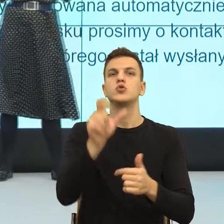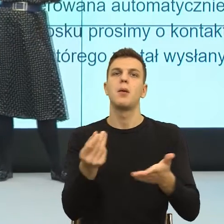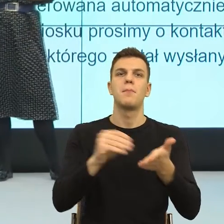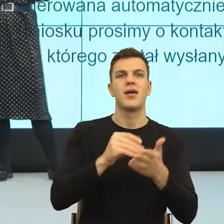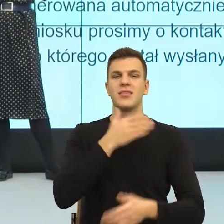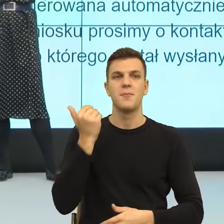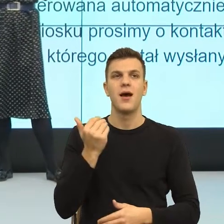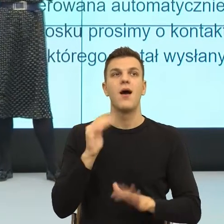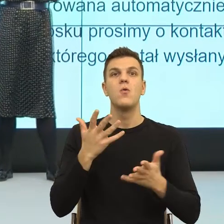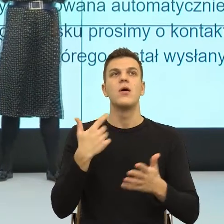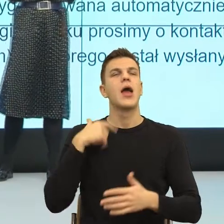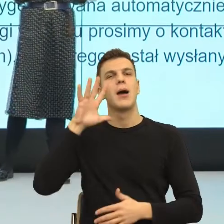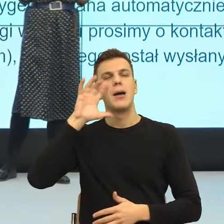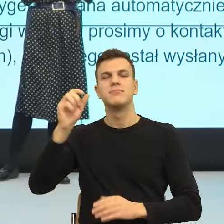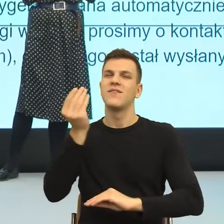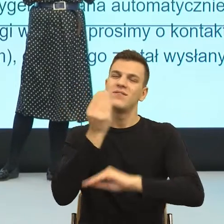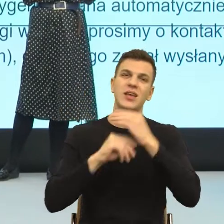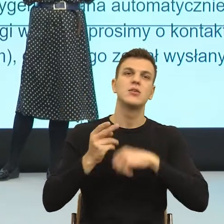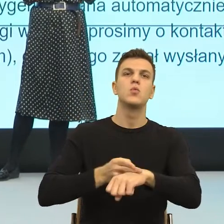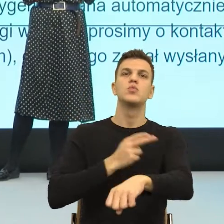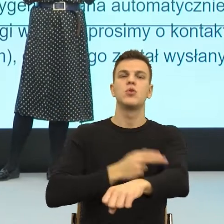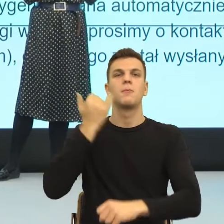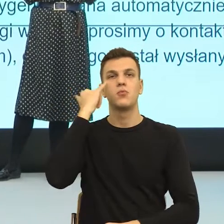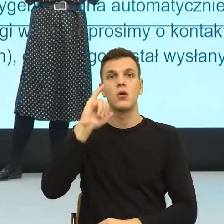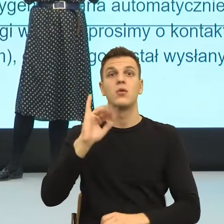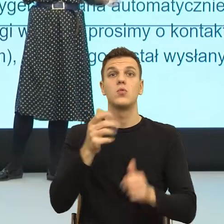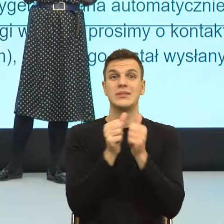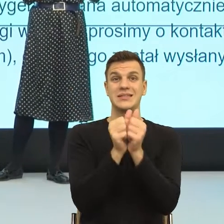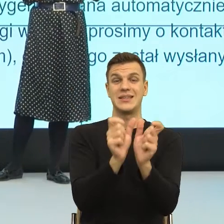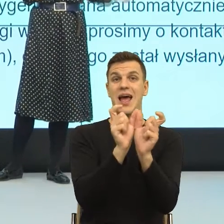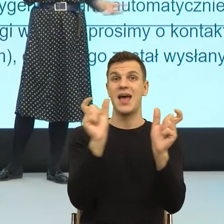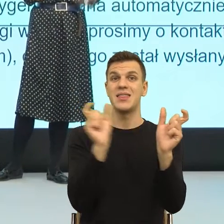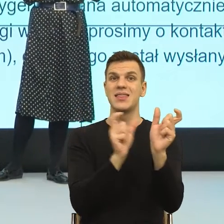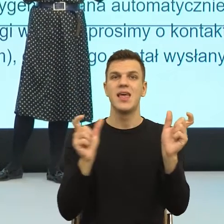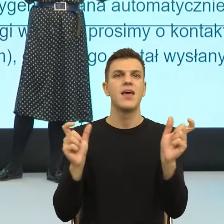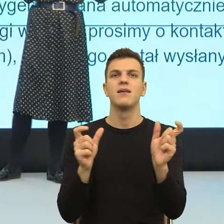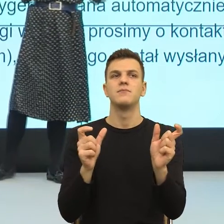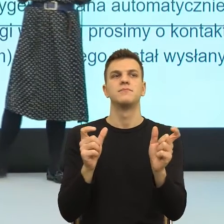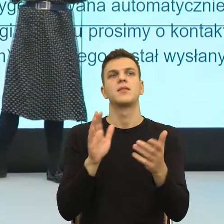to są właśnie konstrukcje nieosobowe i konstrukcje z "się" itd.